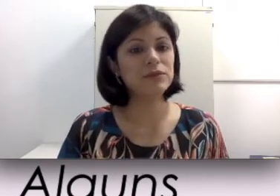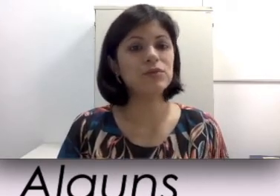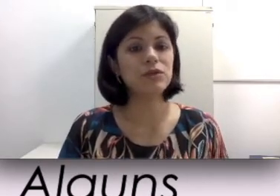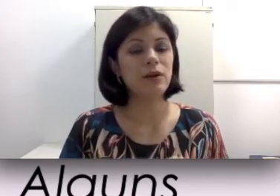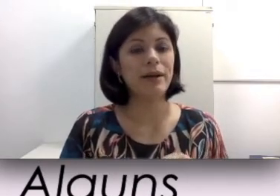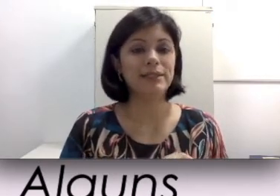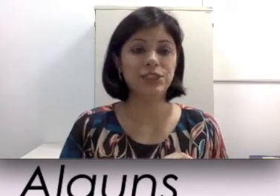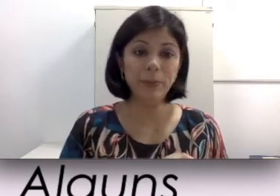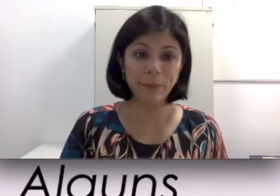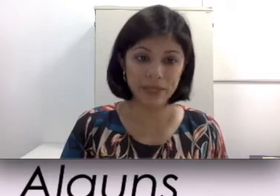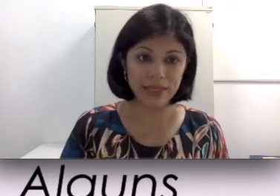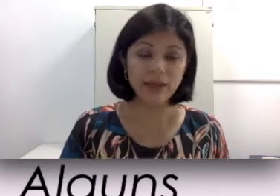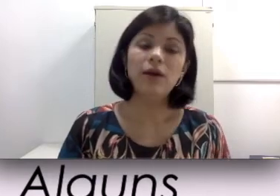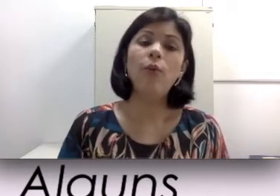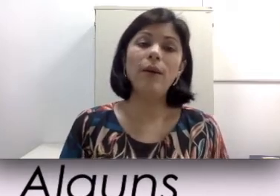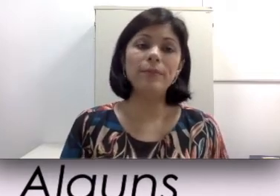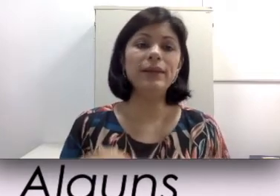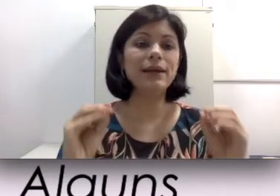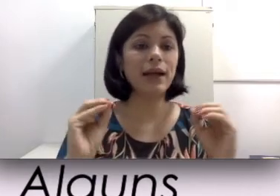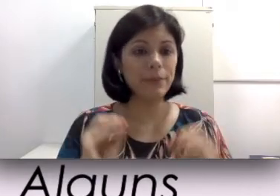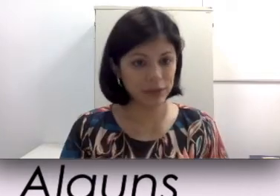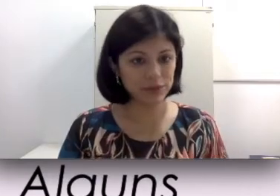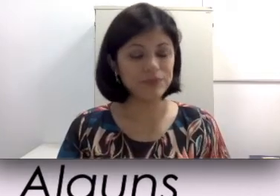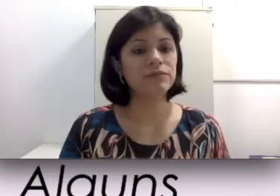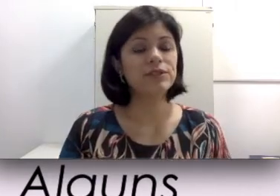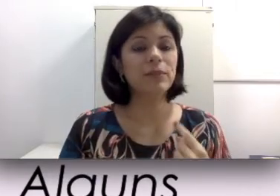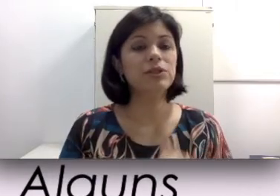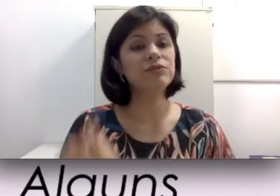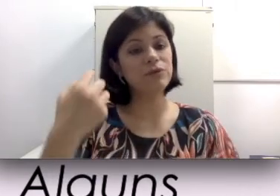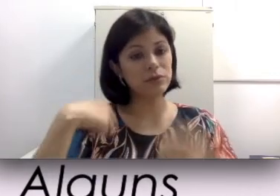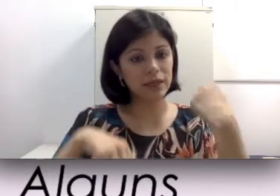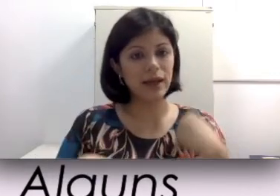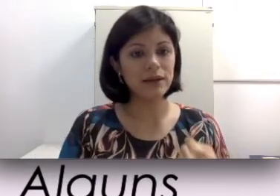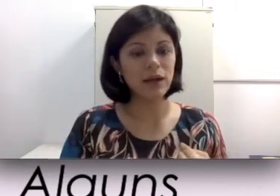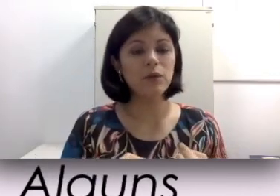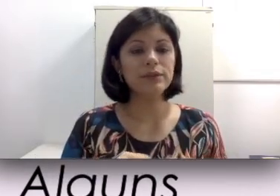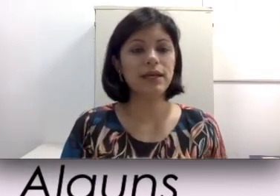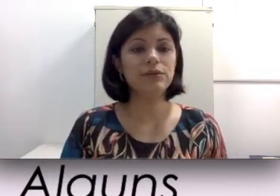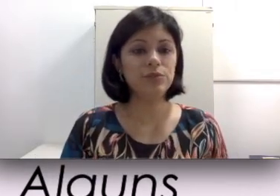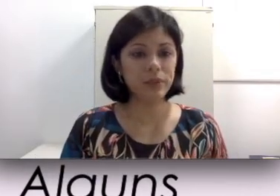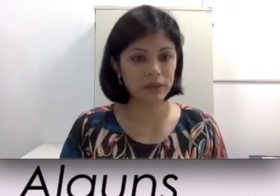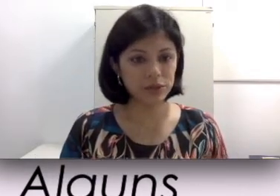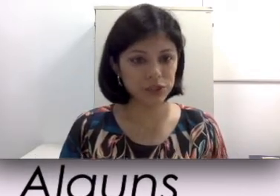funcionem à base de pilha. Uma pilha acabando, você pode voltar ao estado de perda auditiva.